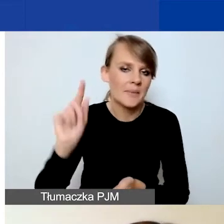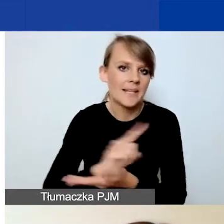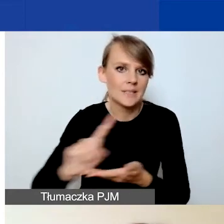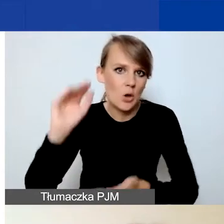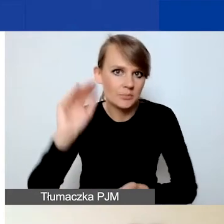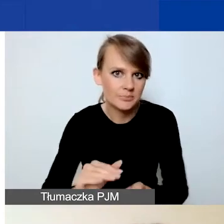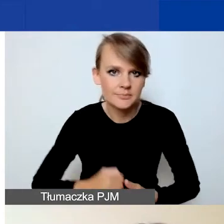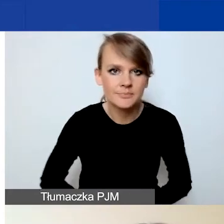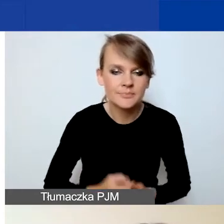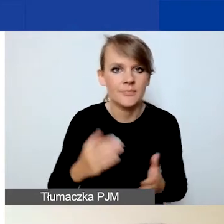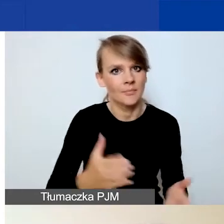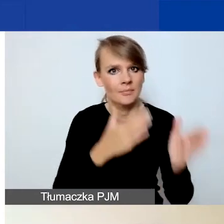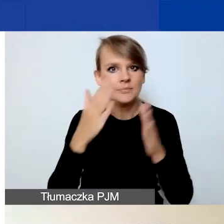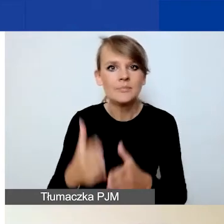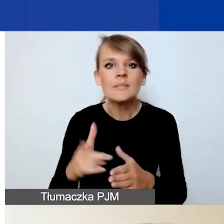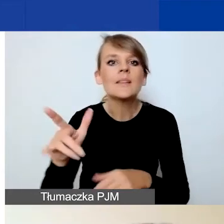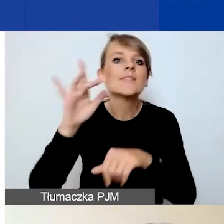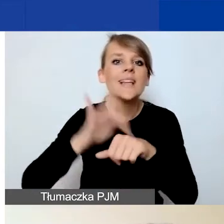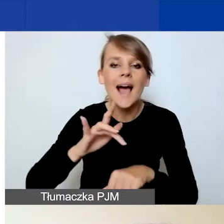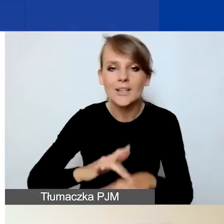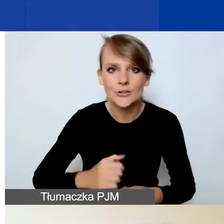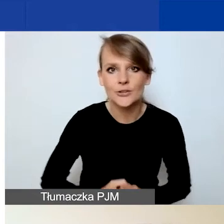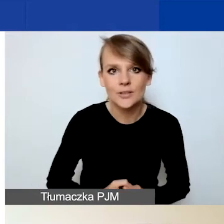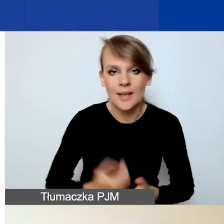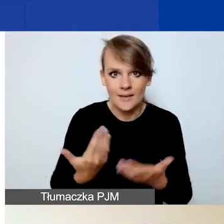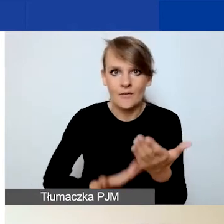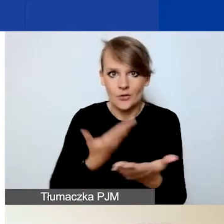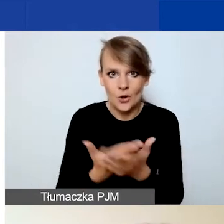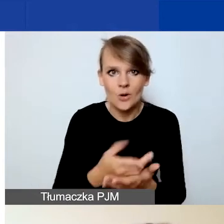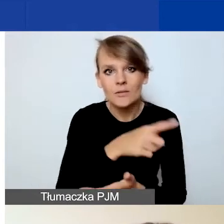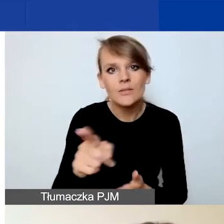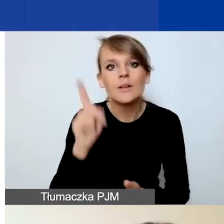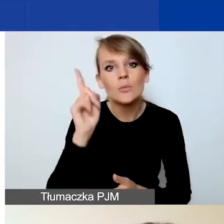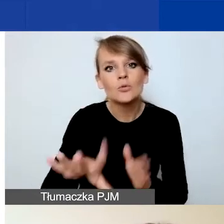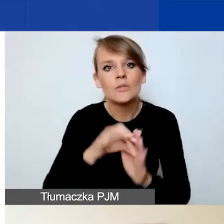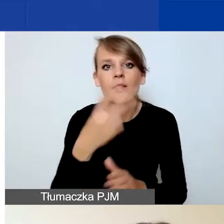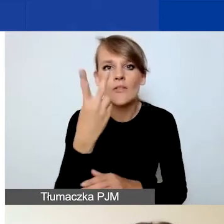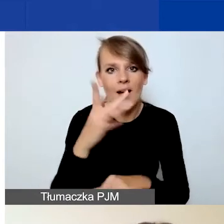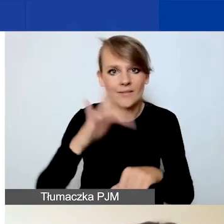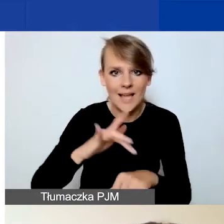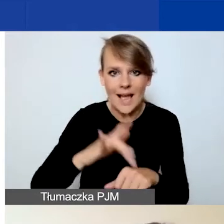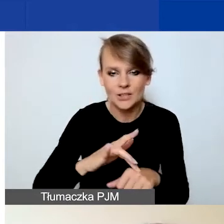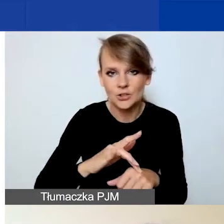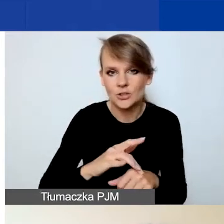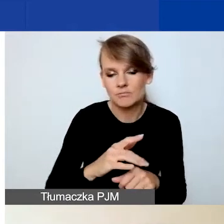Teraz kilka słów o wskaźnikach. We wniosku musicie wybrać dwa wskaźniki, minimum dwa wskaźniki.